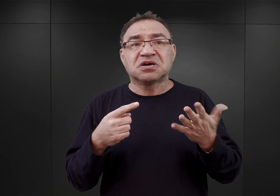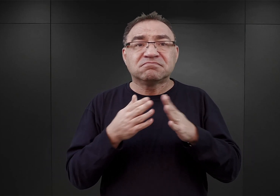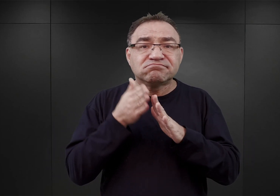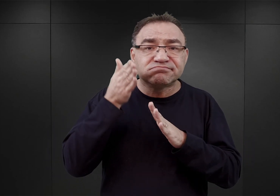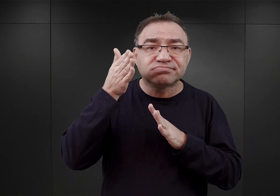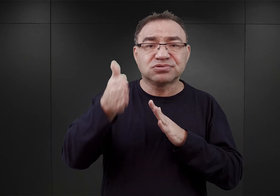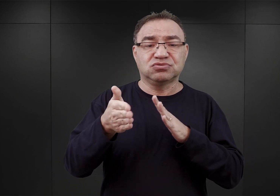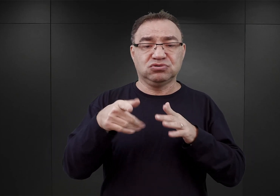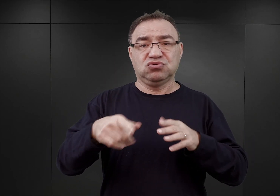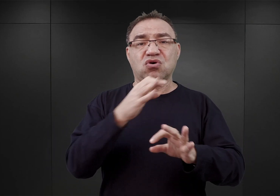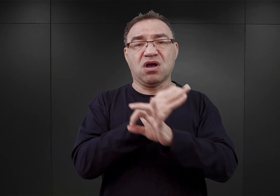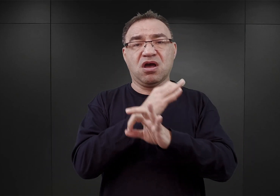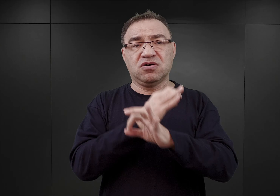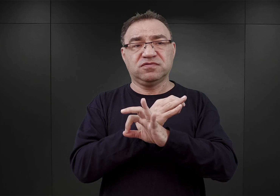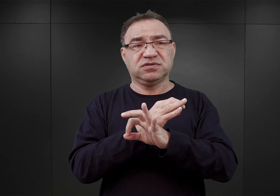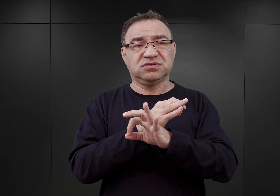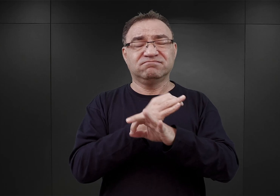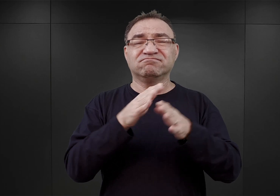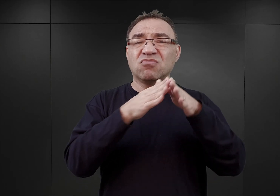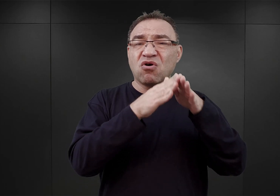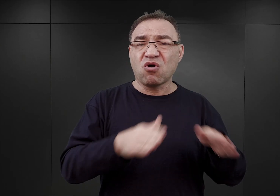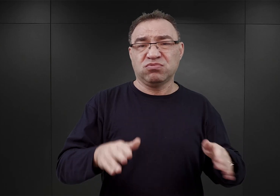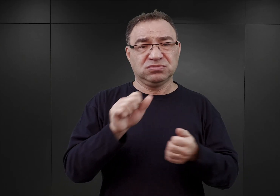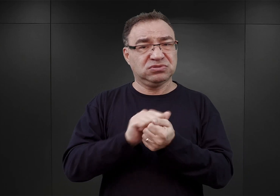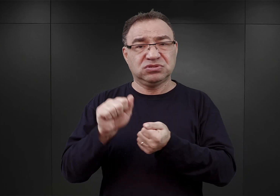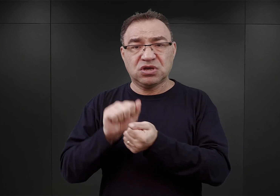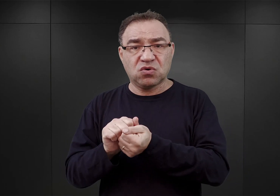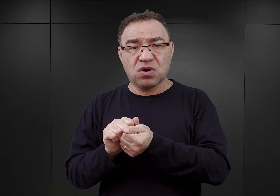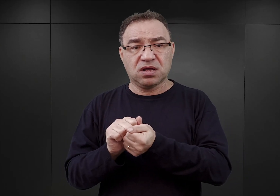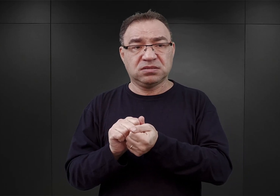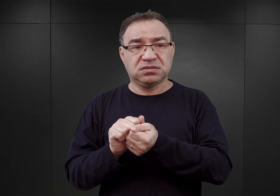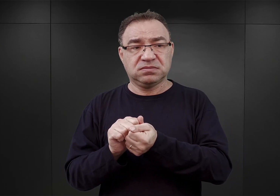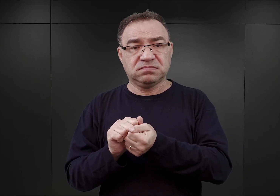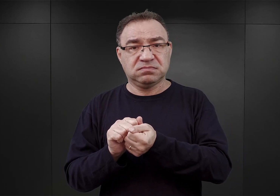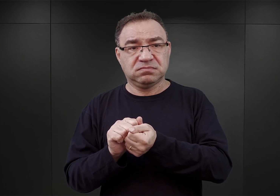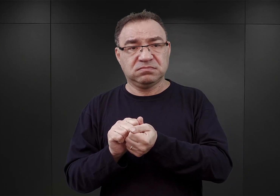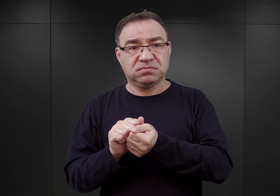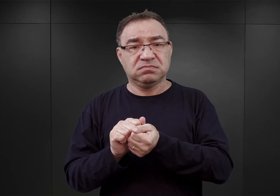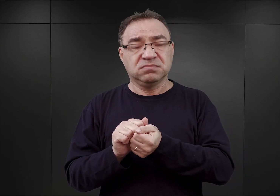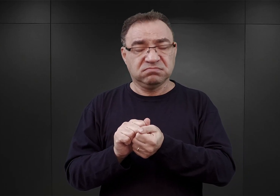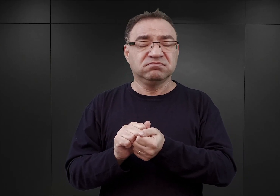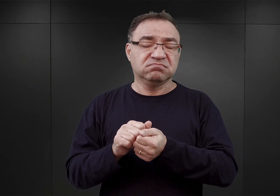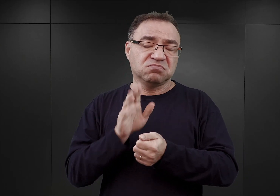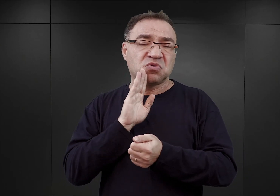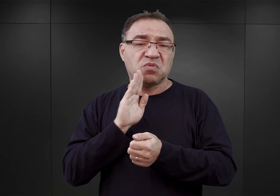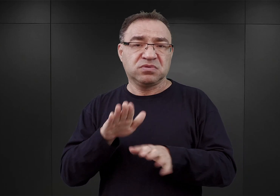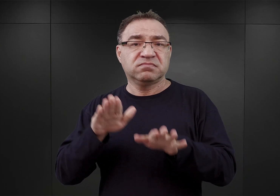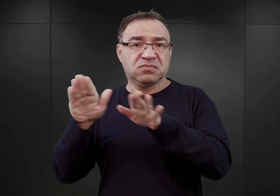Auschwitz stał się obozem zagłady w takim kształcie, jakim był on w latach późniejszych. Także